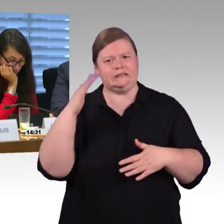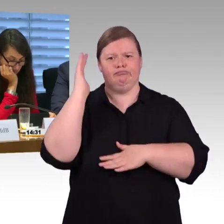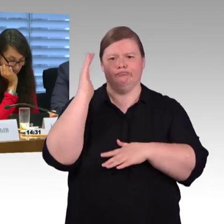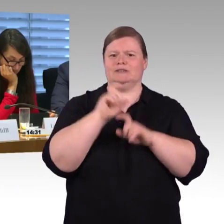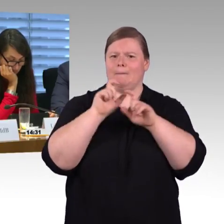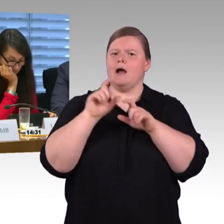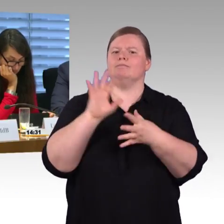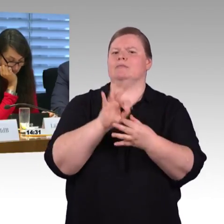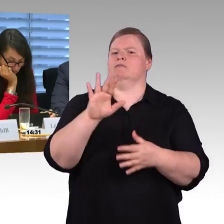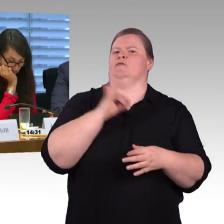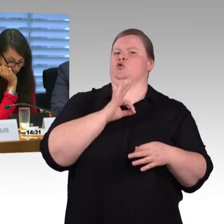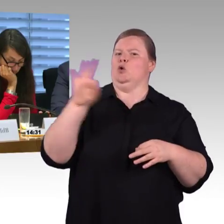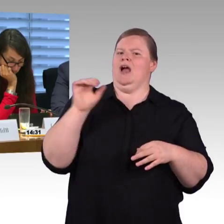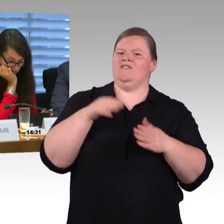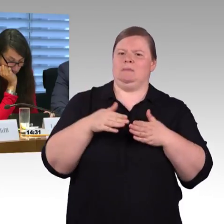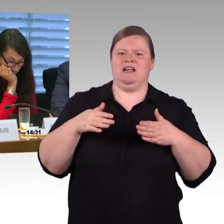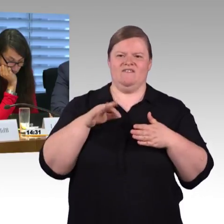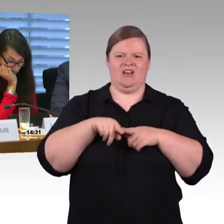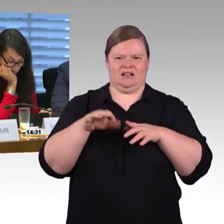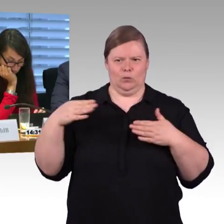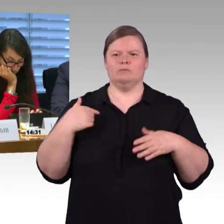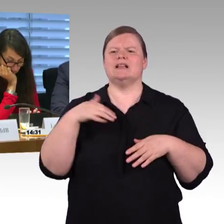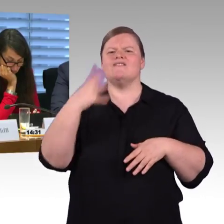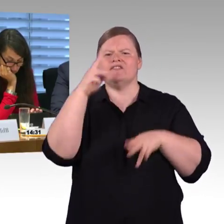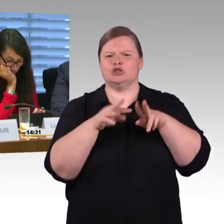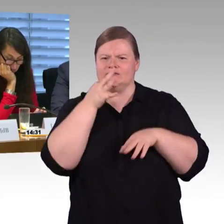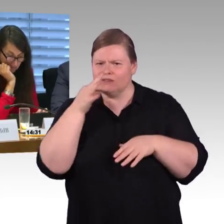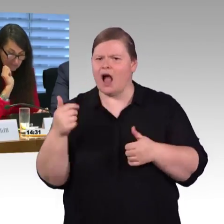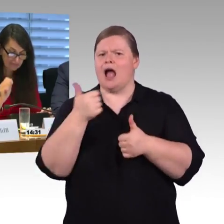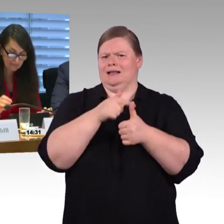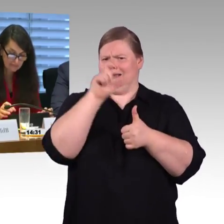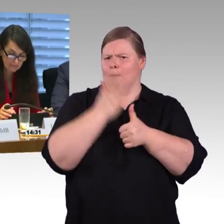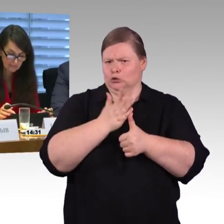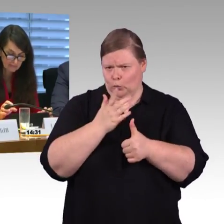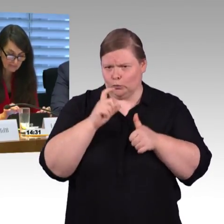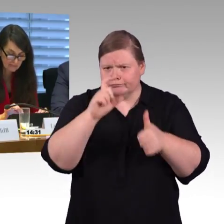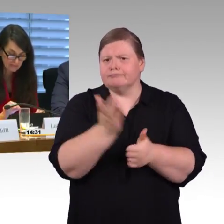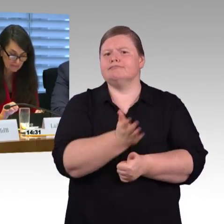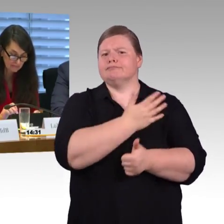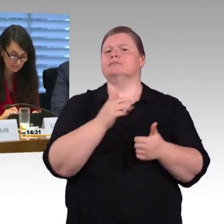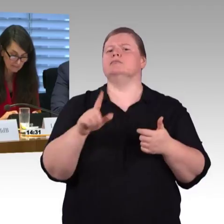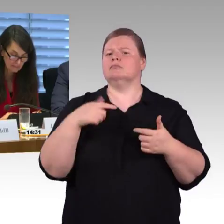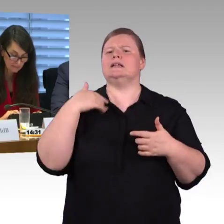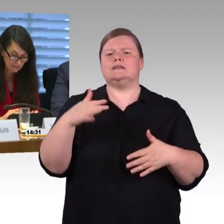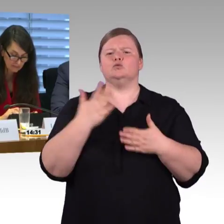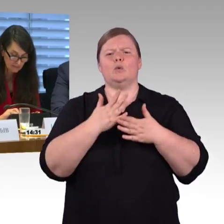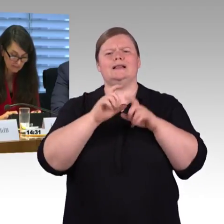mal den niveaugleichen Einstieg ohne Hilfsmittel zu ermöglichen. Das ist jetzt nichts was aktuell ist, aber wenn man die nächste Zuggeneration anschafft ja mit Sicherheit ein Thema.